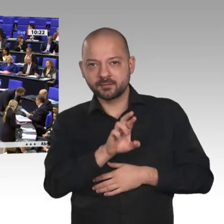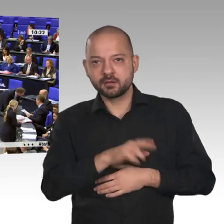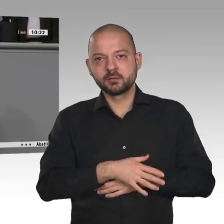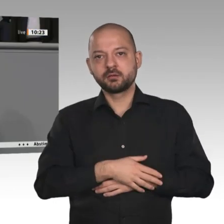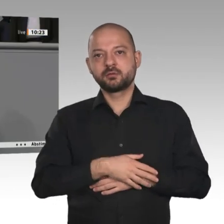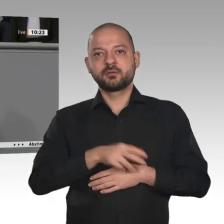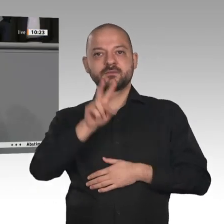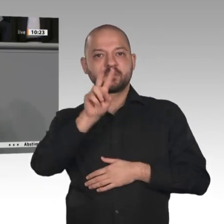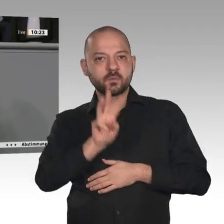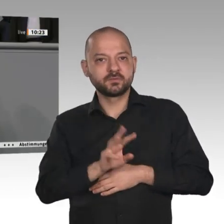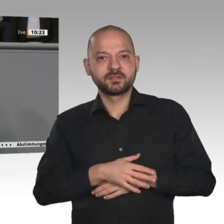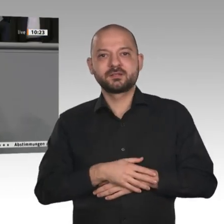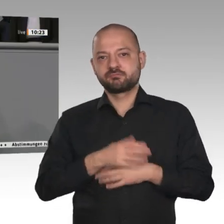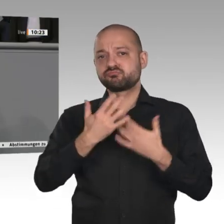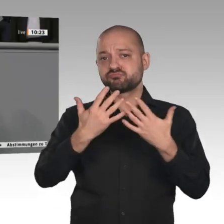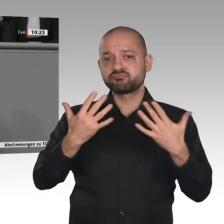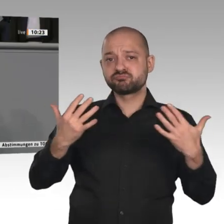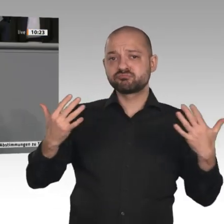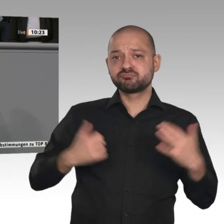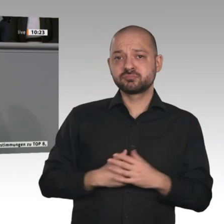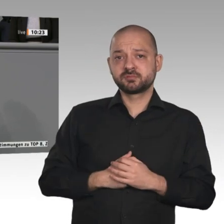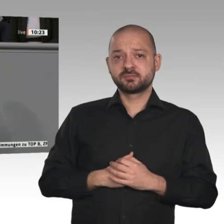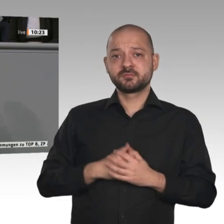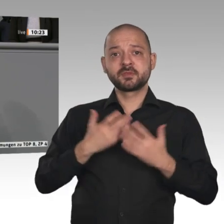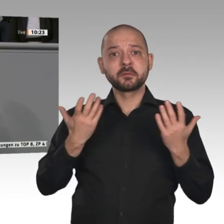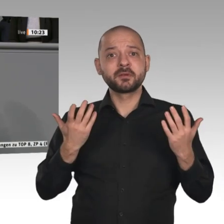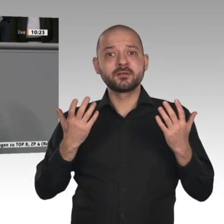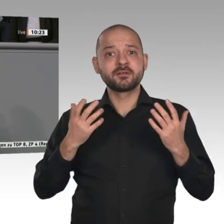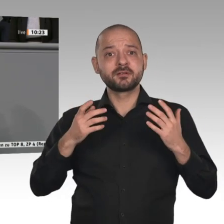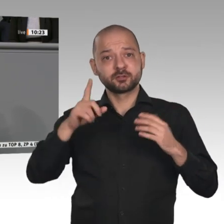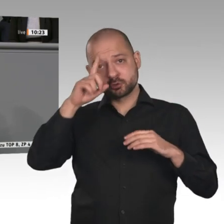Handwerksbetriebe mit bestens ausgebildeten Mitarbeitern. Gerade diese kleinen und mittleren